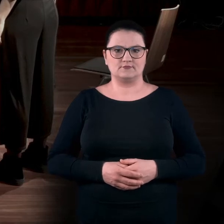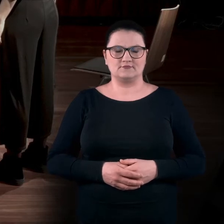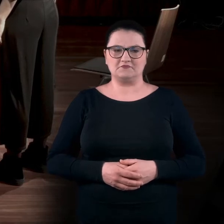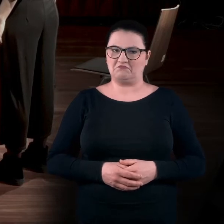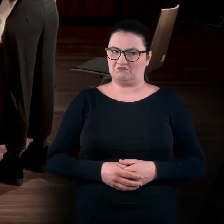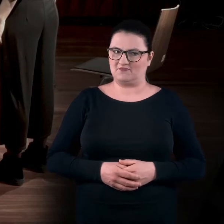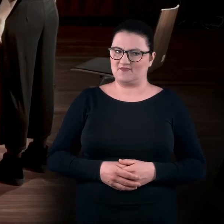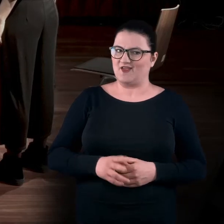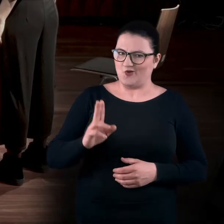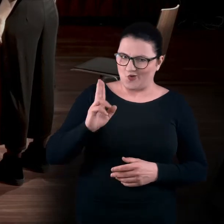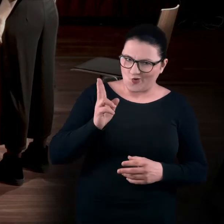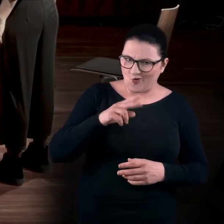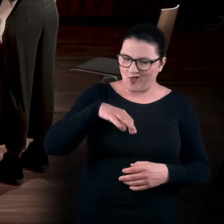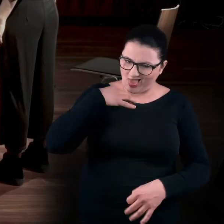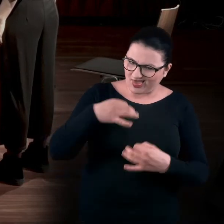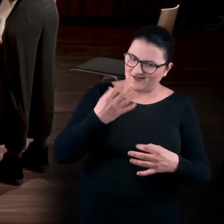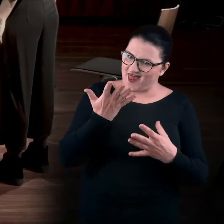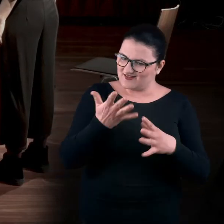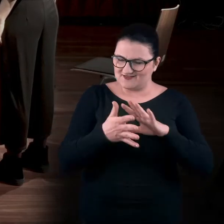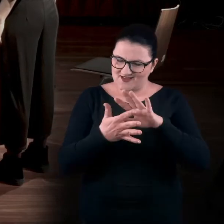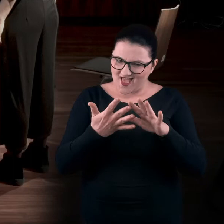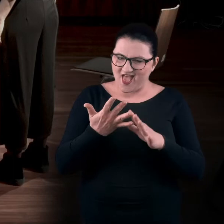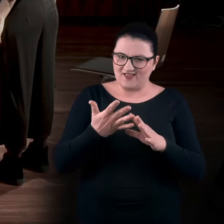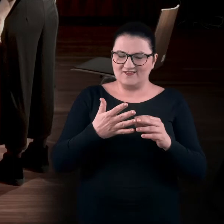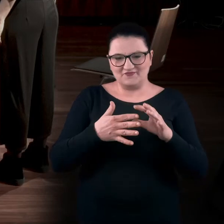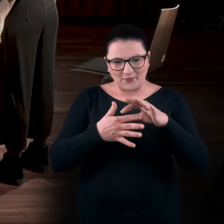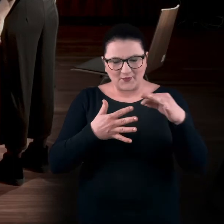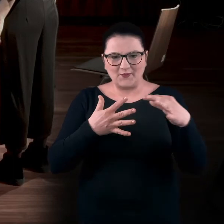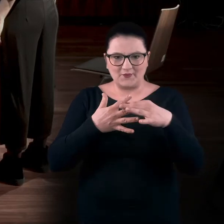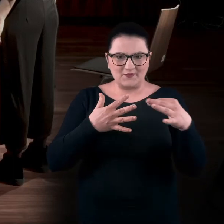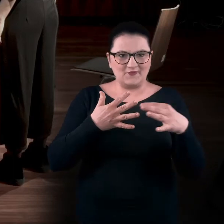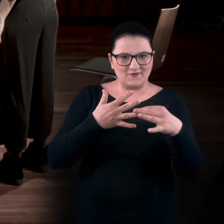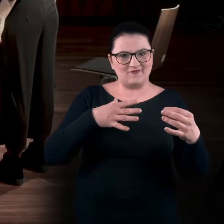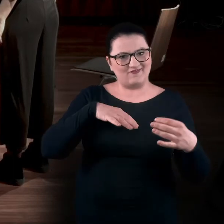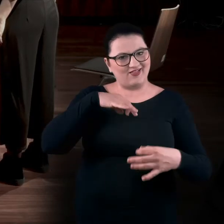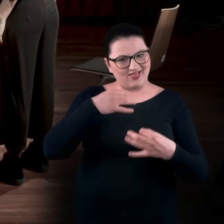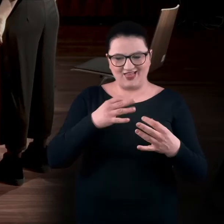Jak ktoś jest zwinny i ma dość zgrabne dłonie,